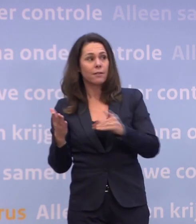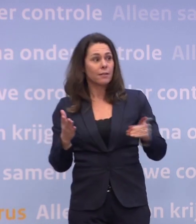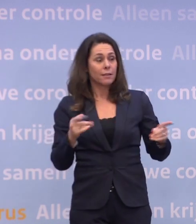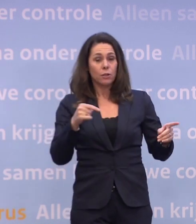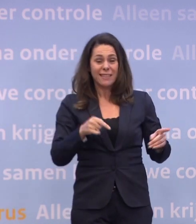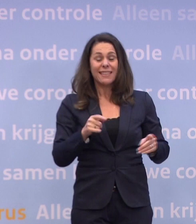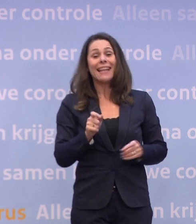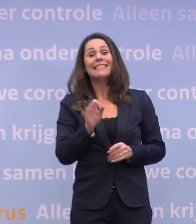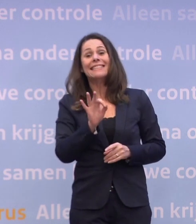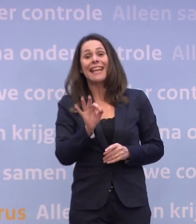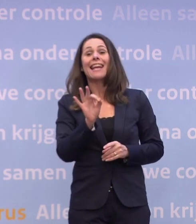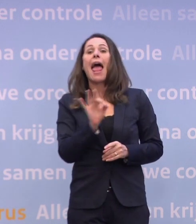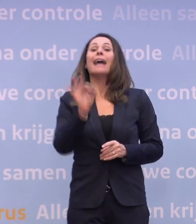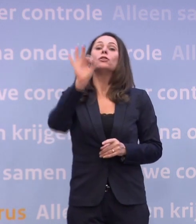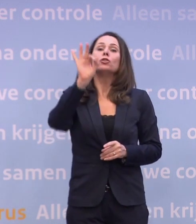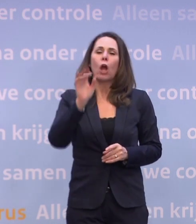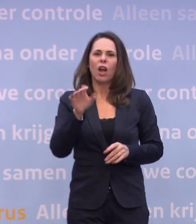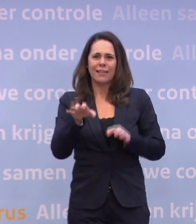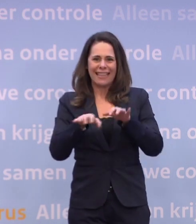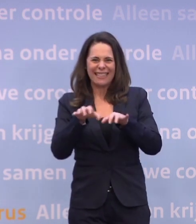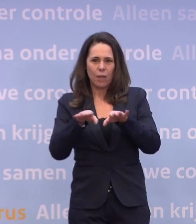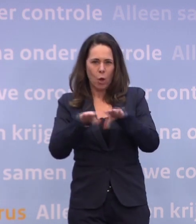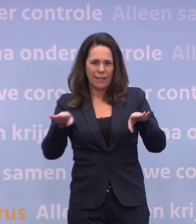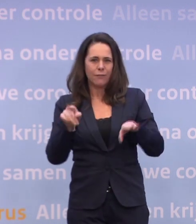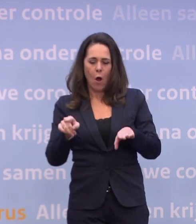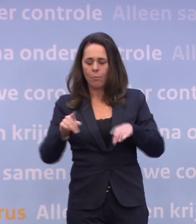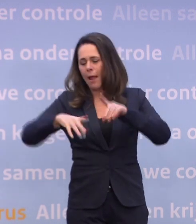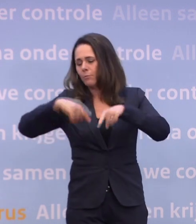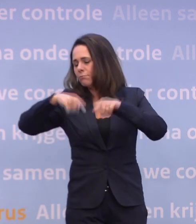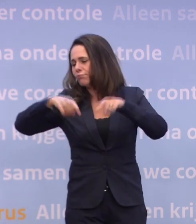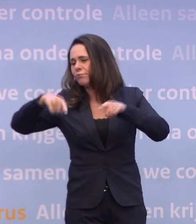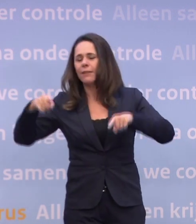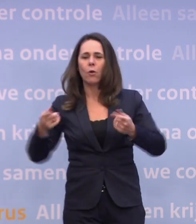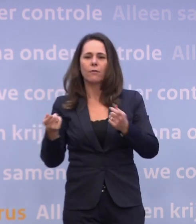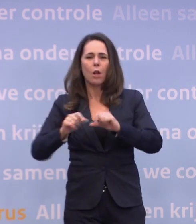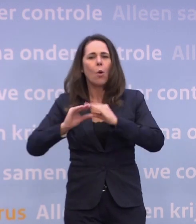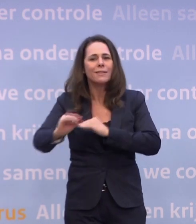We zitten in 'zeer ernstig' en in het risiconiveau 'zeer ernstig'... ...daar zijn allerlei varianten van een lockdown mogelijk.